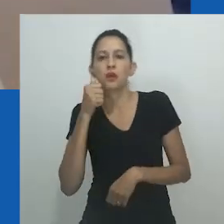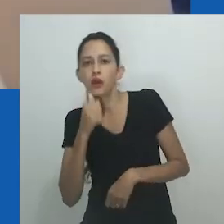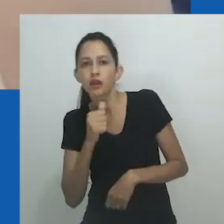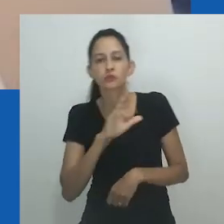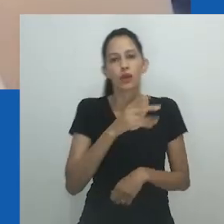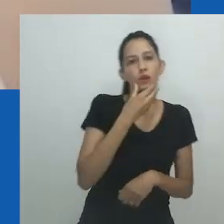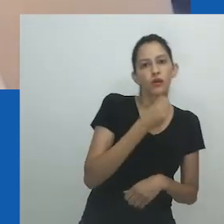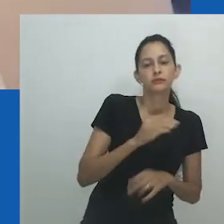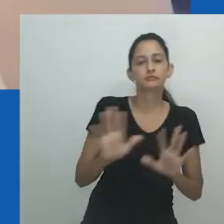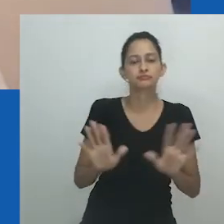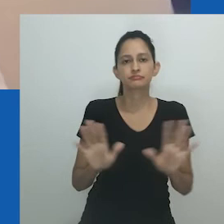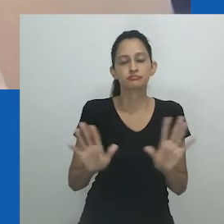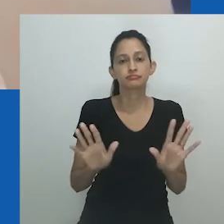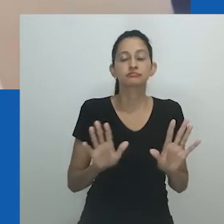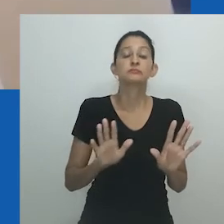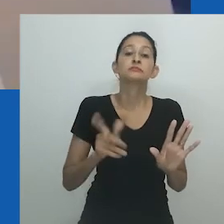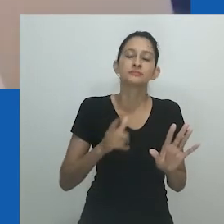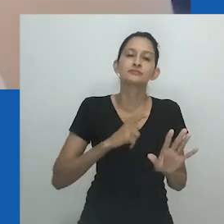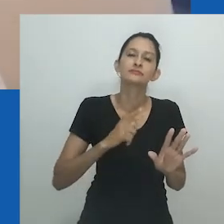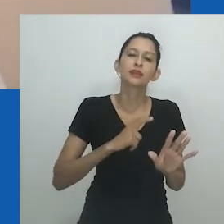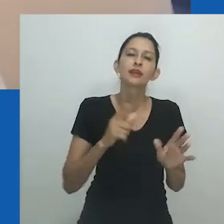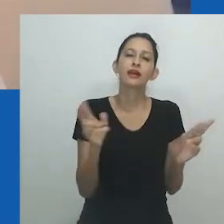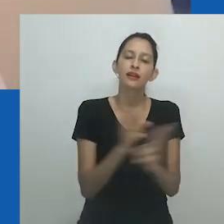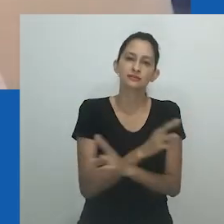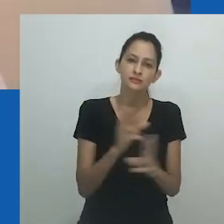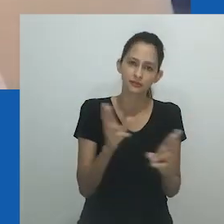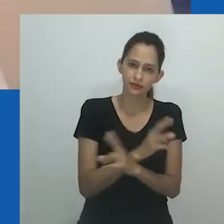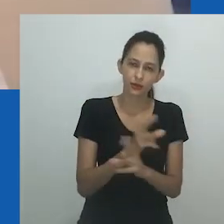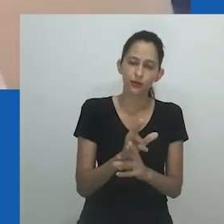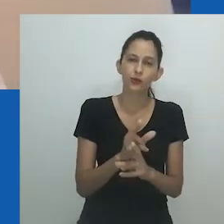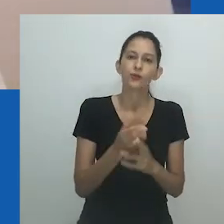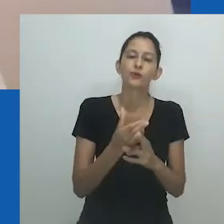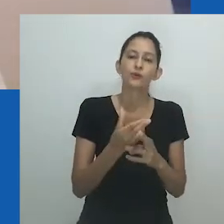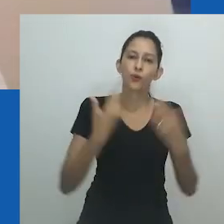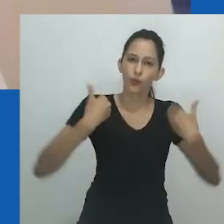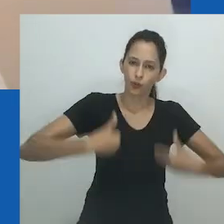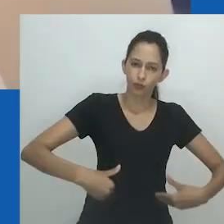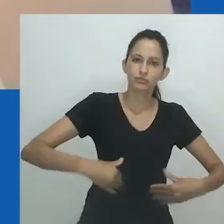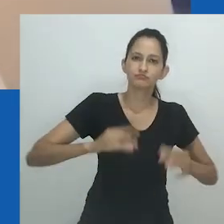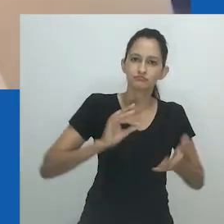Ao mesmo tempo, enquanto unongayindoda, a estrutura, parece um vestido com espartilho,